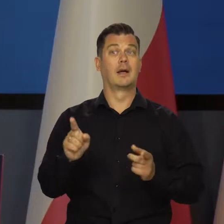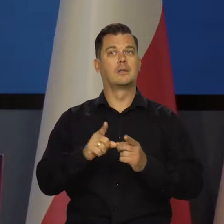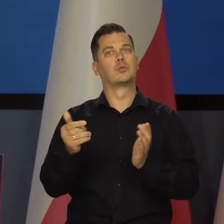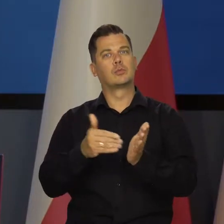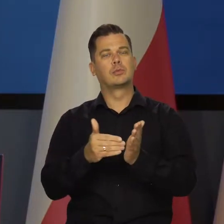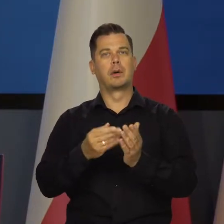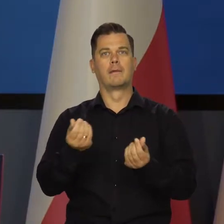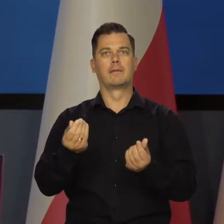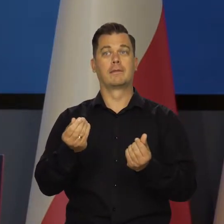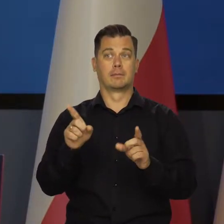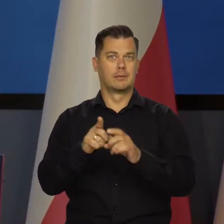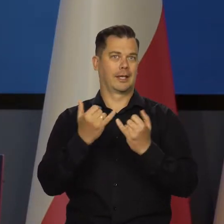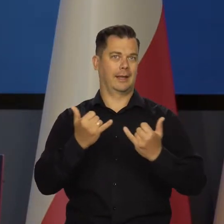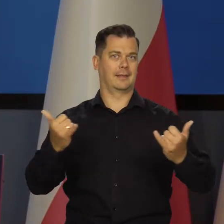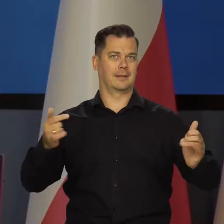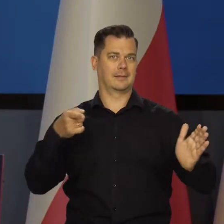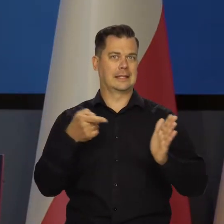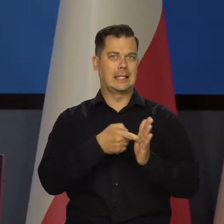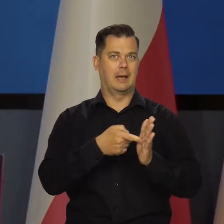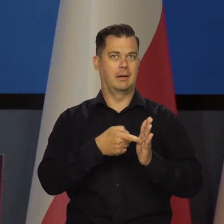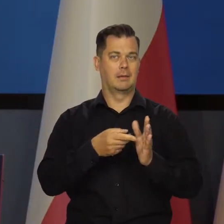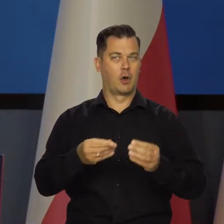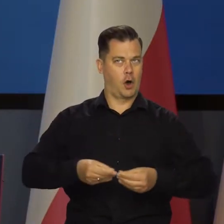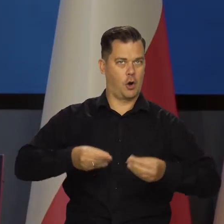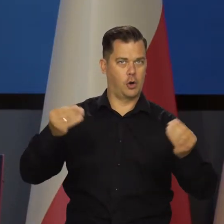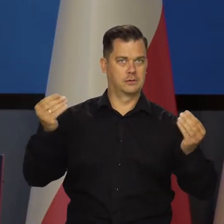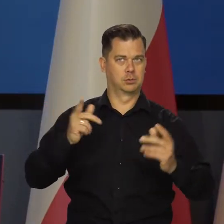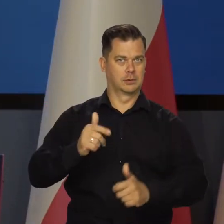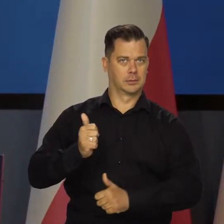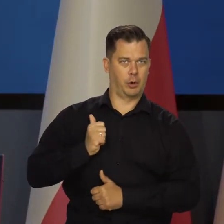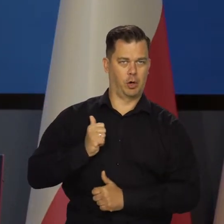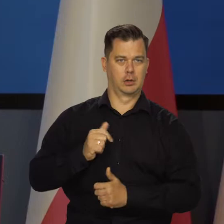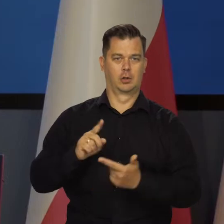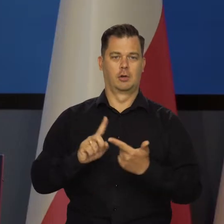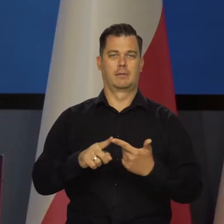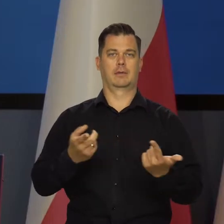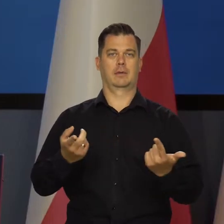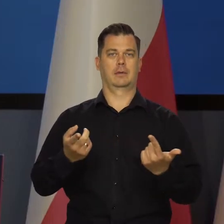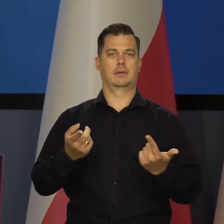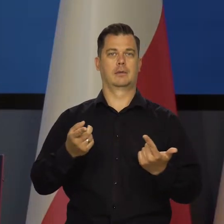a jednocześnie znaleźć ogromne sumy na inne cele. Rozwojowe, zbrojeniowe,